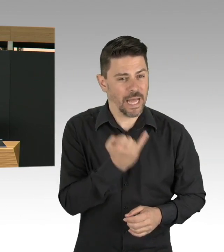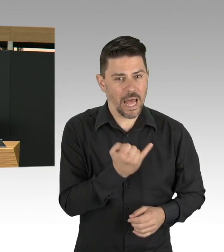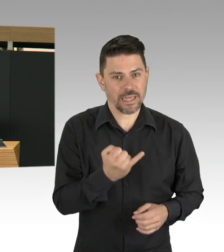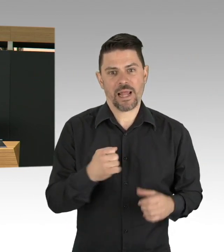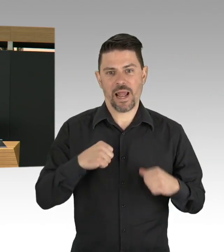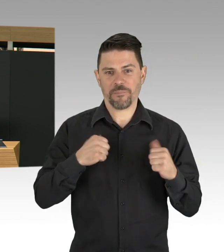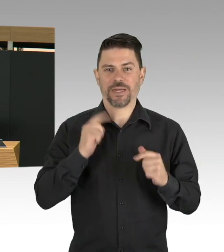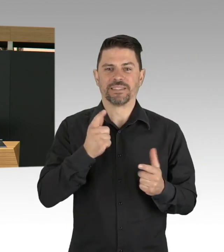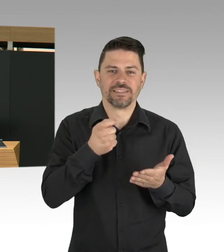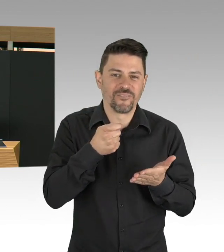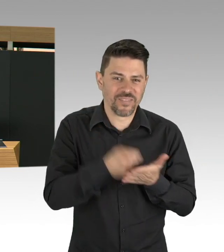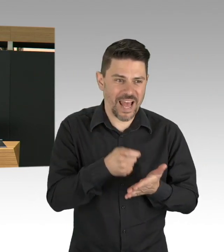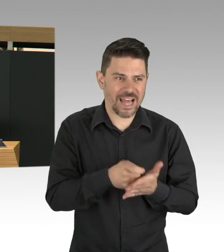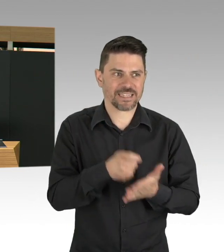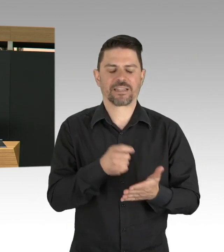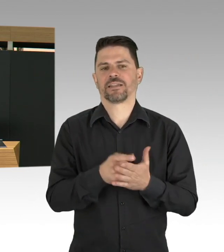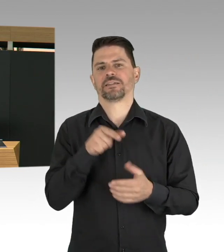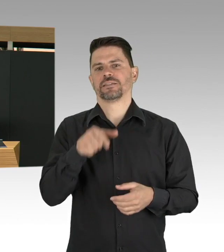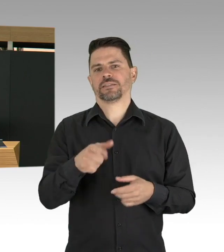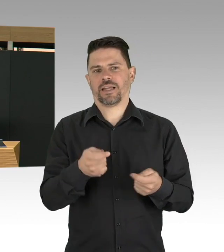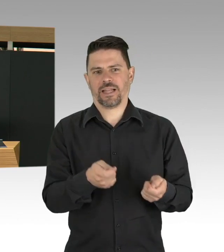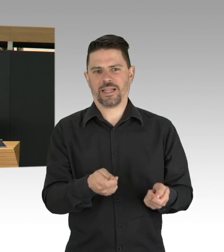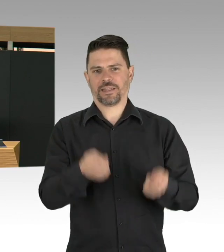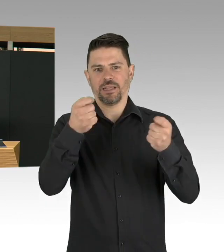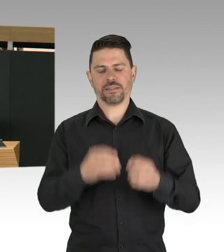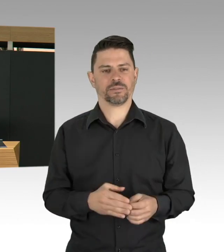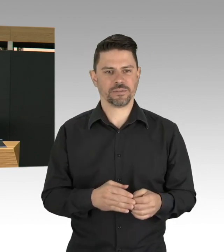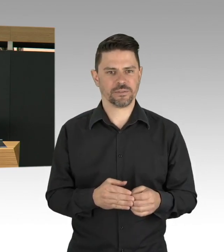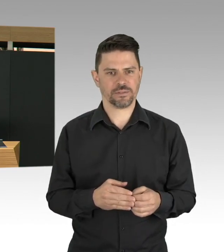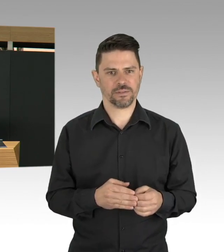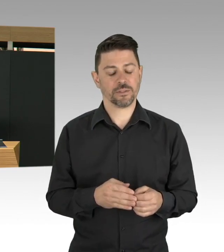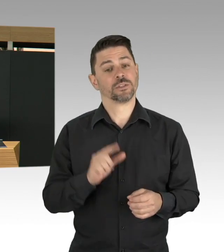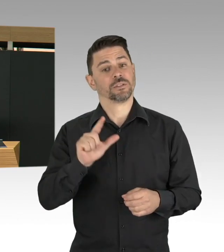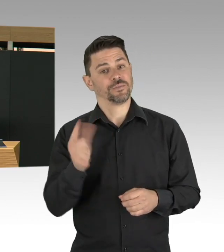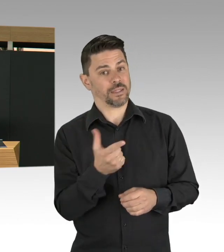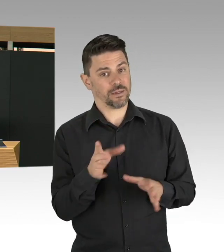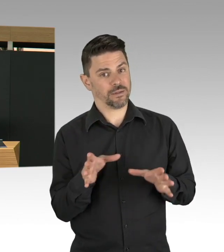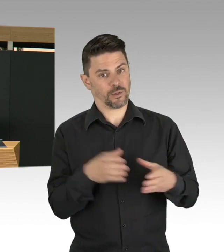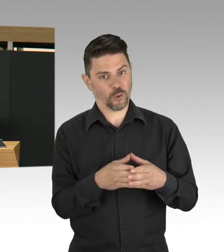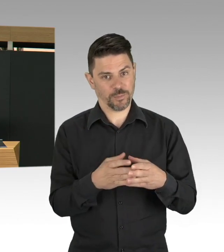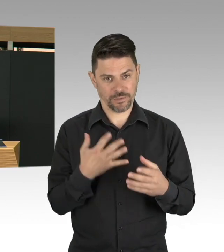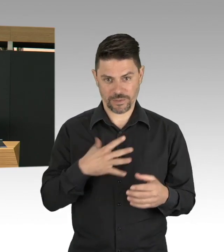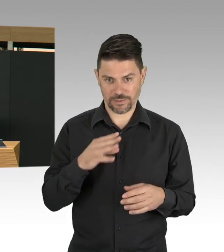Nicht nur die Pflegekräfte und die Ärztinnen und Ärzte, sondern alle, die an der Front arbeiten. Und deswegen finde ich wichtig,